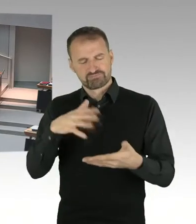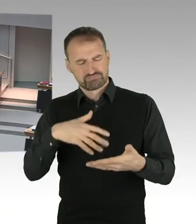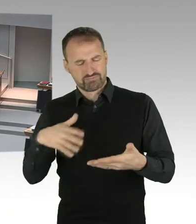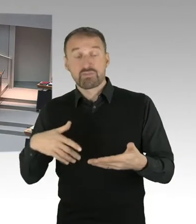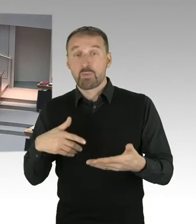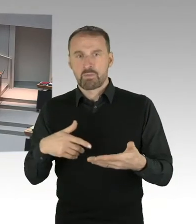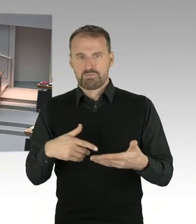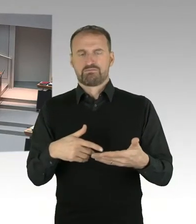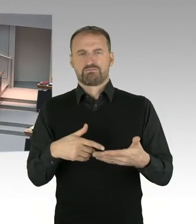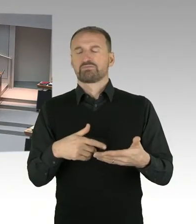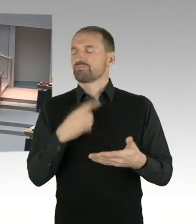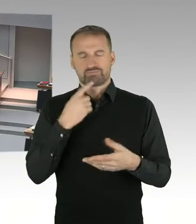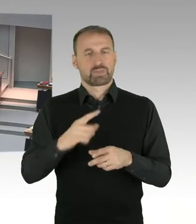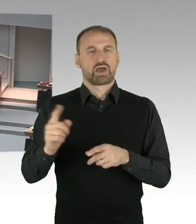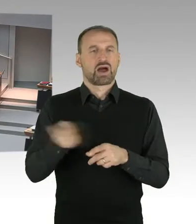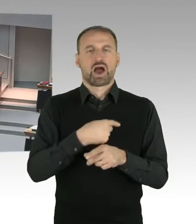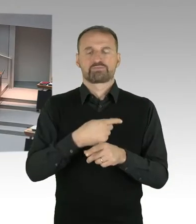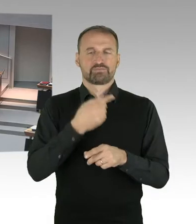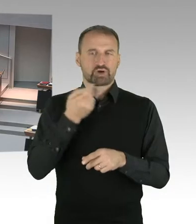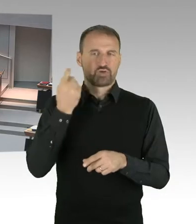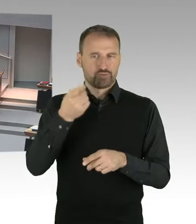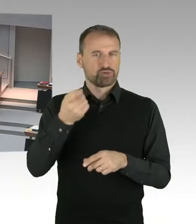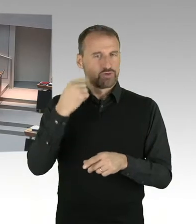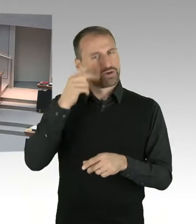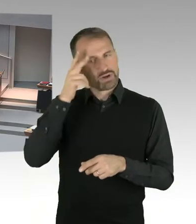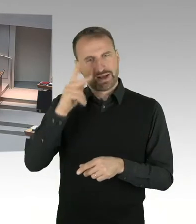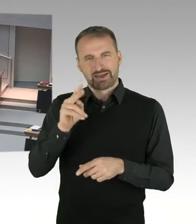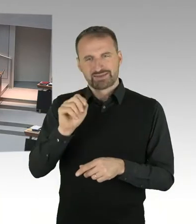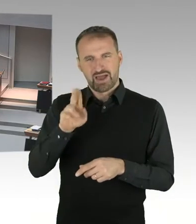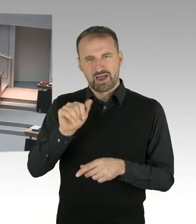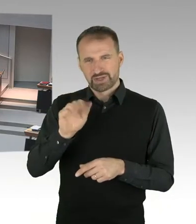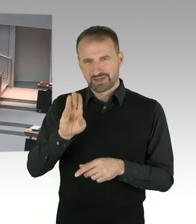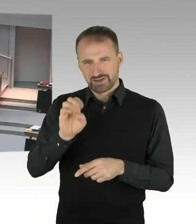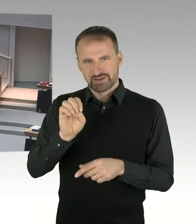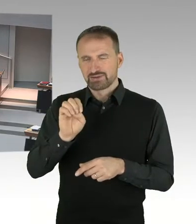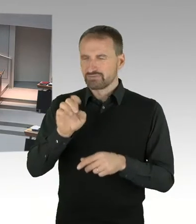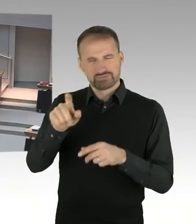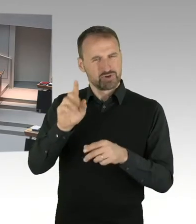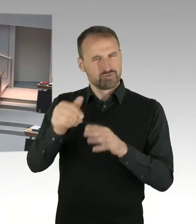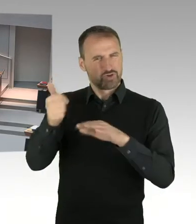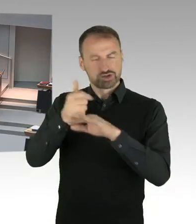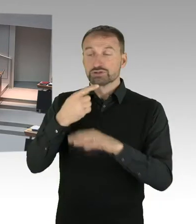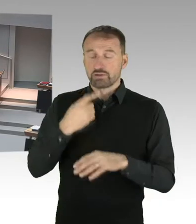im Betriebsklima und in innerorganisatorische Defizite in der Gedenkstätte festgestellt. Und auf dieser Grundlage die Beschlüsse getroffen,